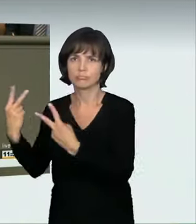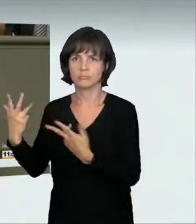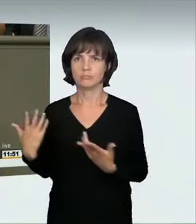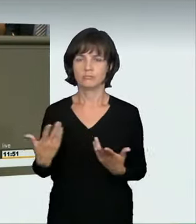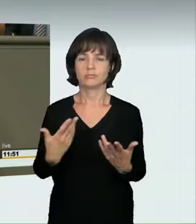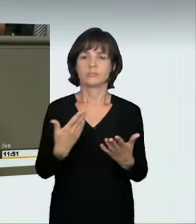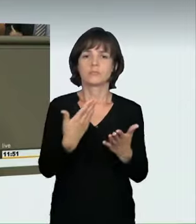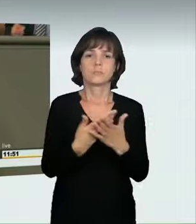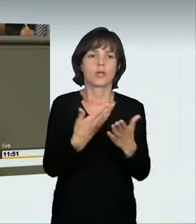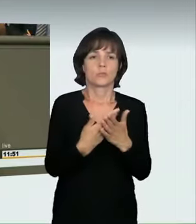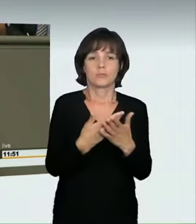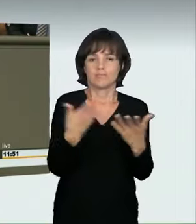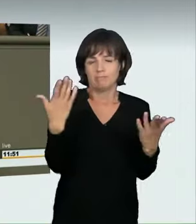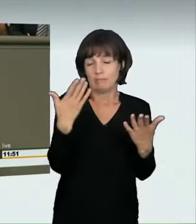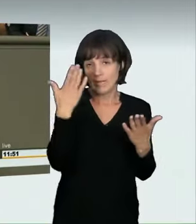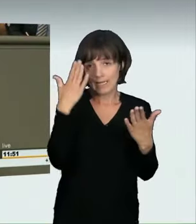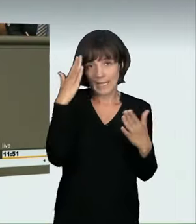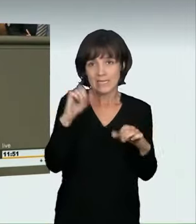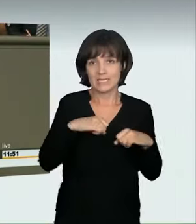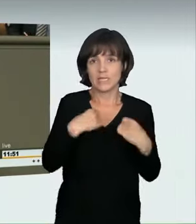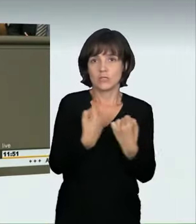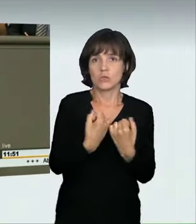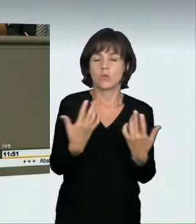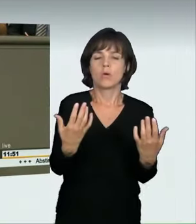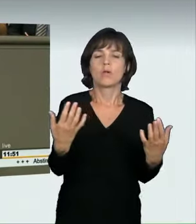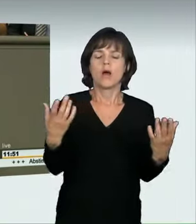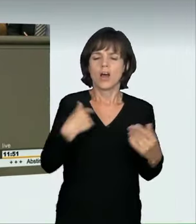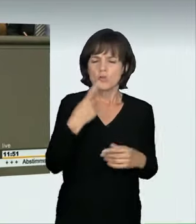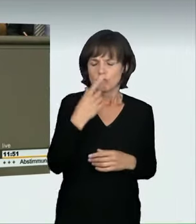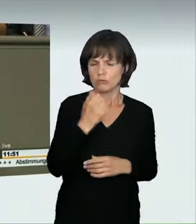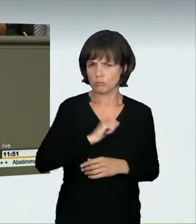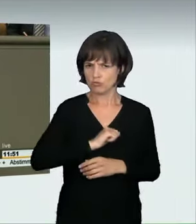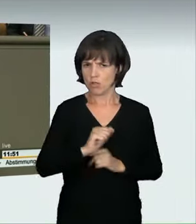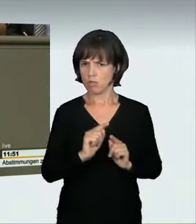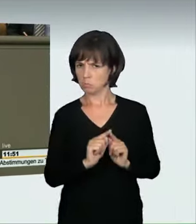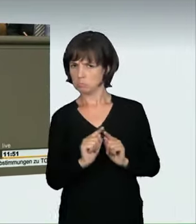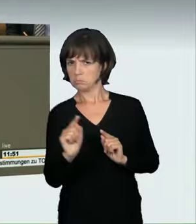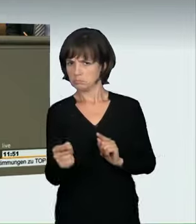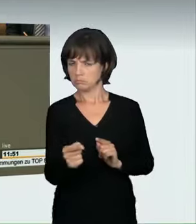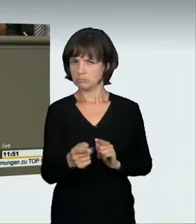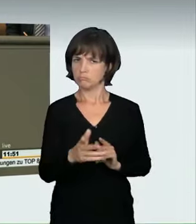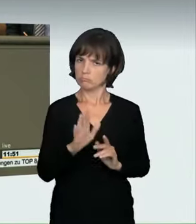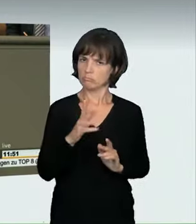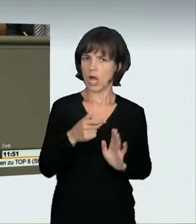eine Geschwindigkeitsübertretung zu begehen, wenn sie einmal schnell von A nach B wollen, brauchen wir ein Entdeckungsrisiko.